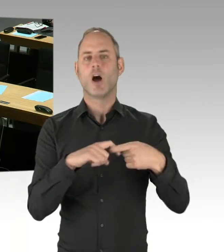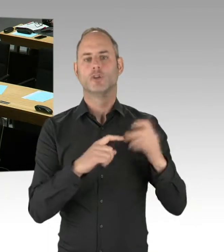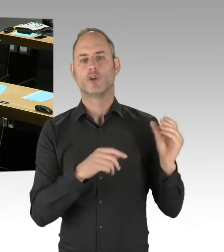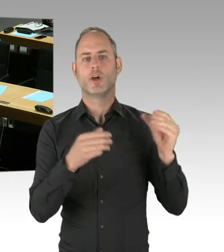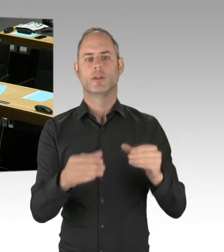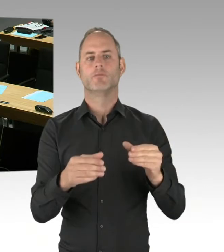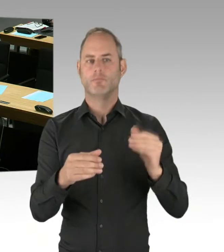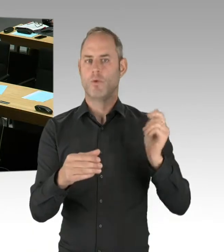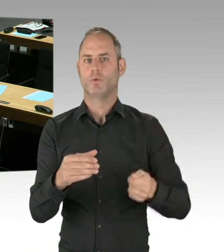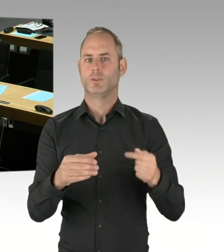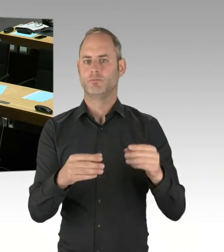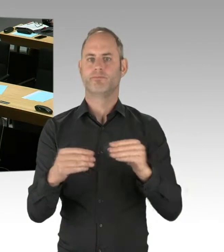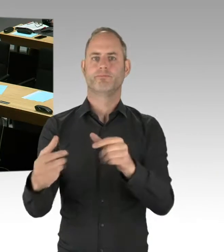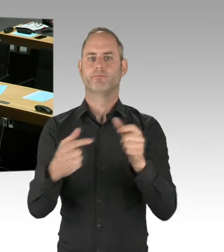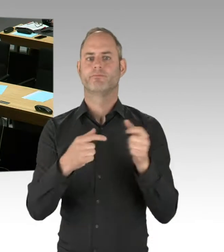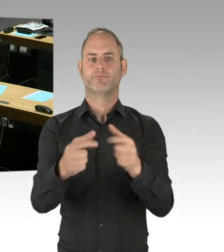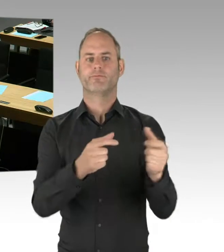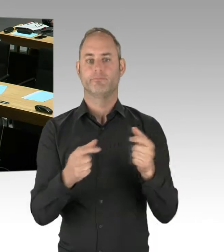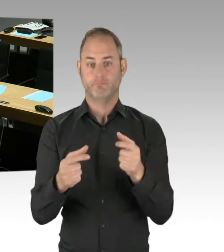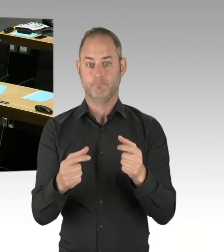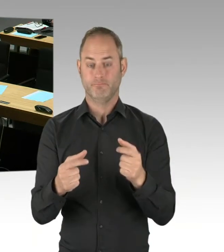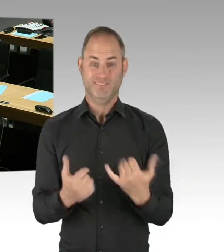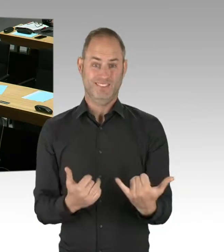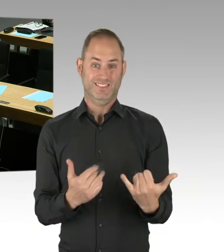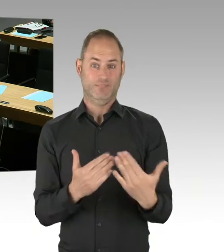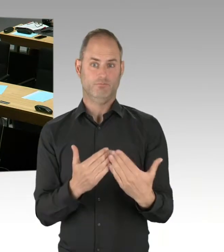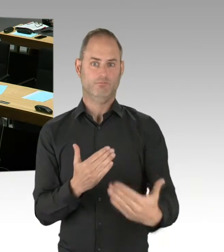Das waren also allgemein Verkehrsunternehmen oder Hersteller. Die Erkenntnisse hieraus werden wir natürlich